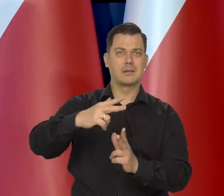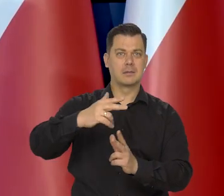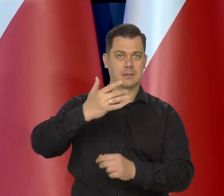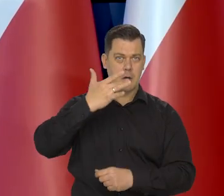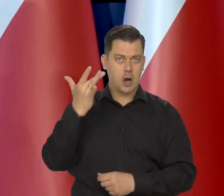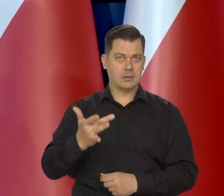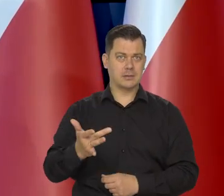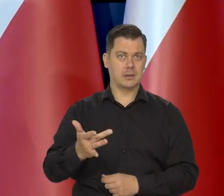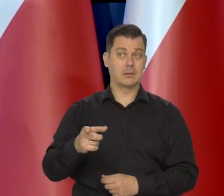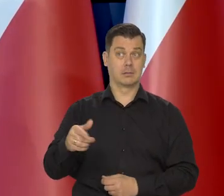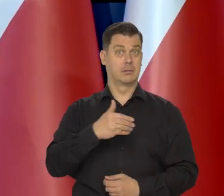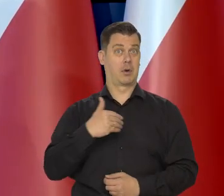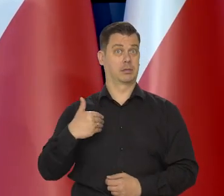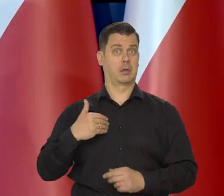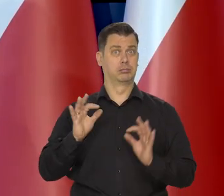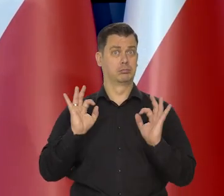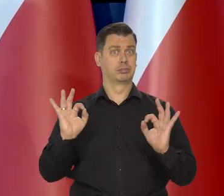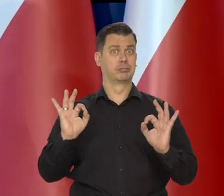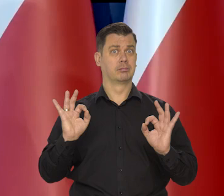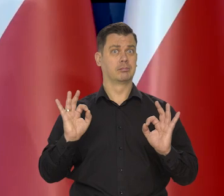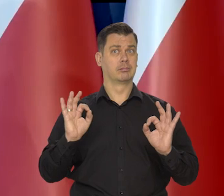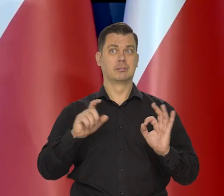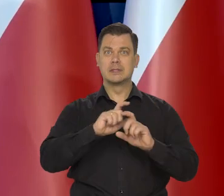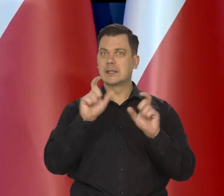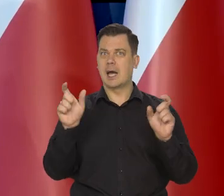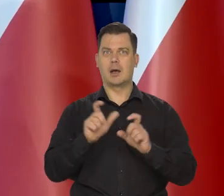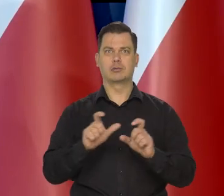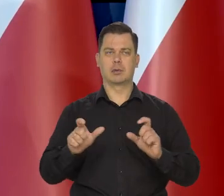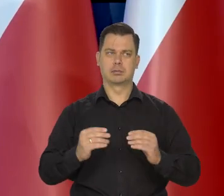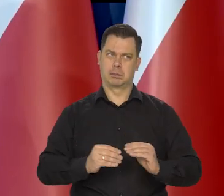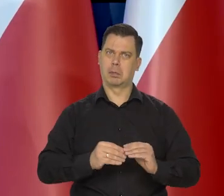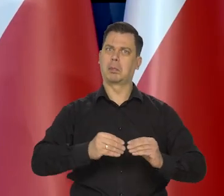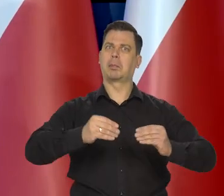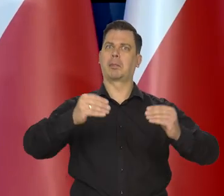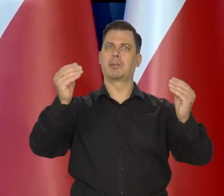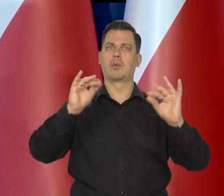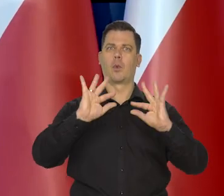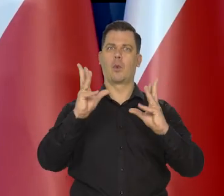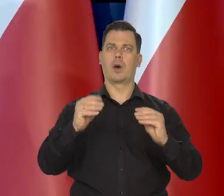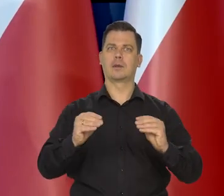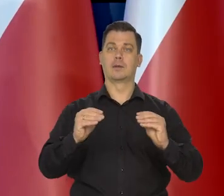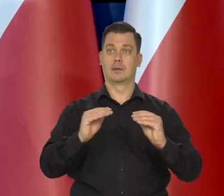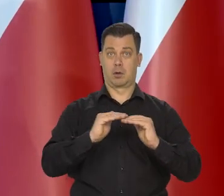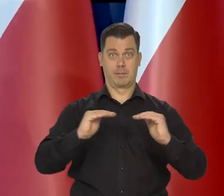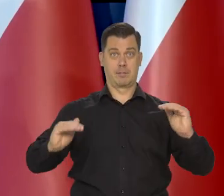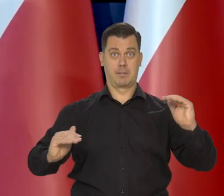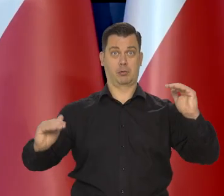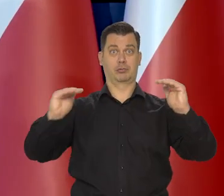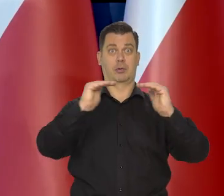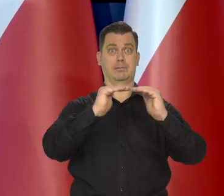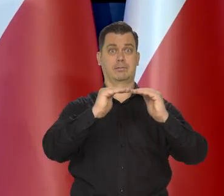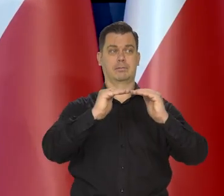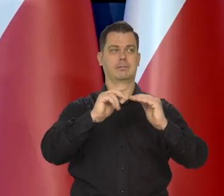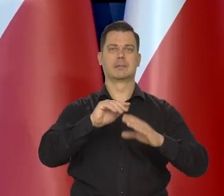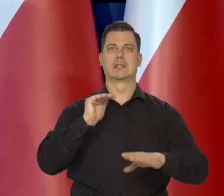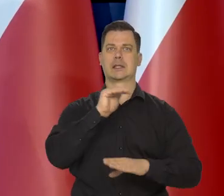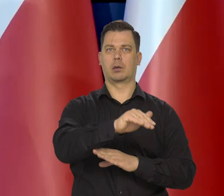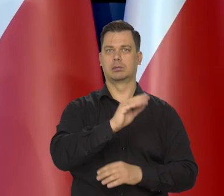nadal Polska cały czas zbliżała się i zbliża do poziomu rozwoju gospodarczego krajów Europy Zachodniej.